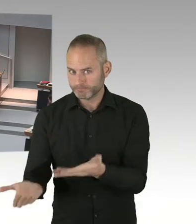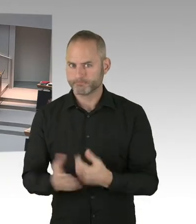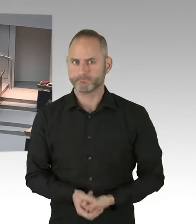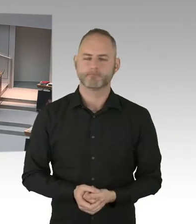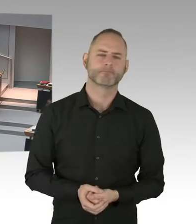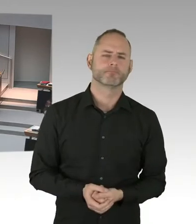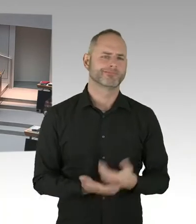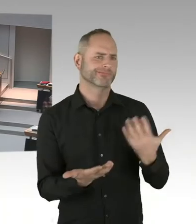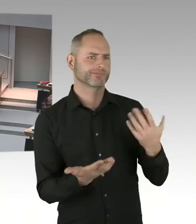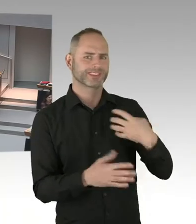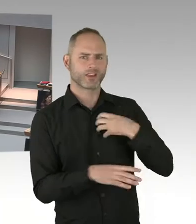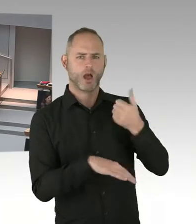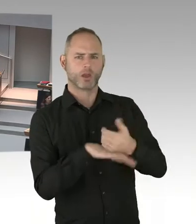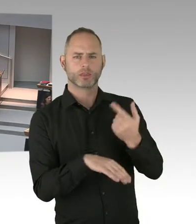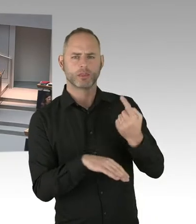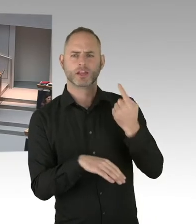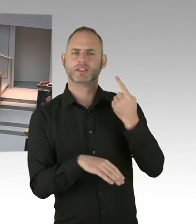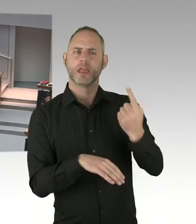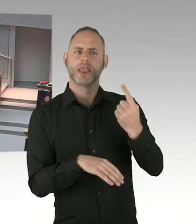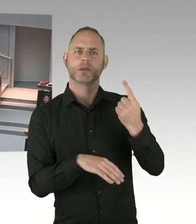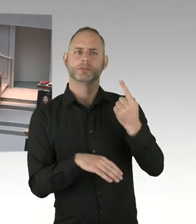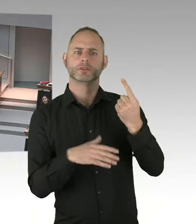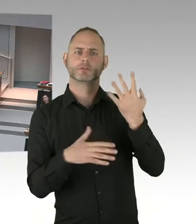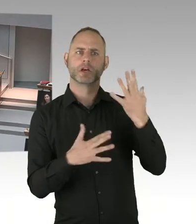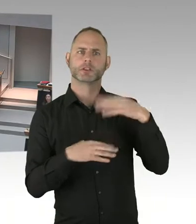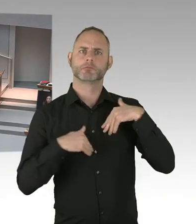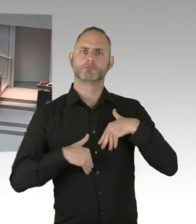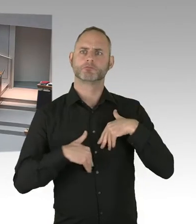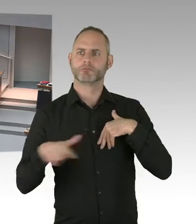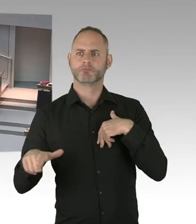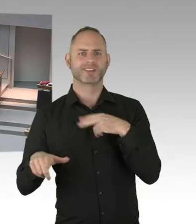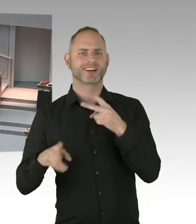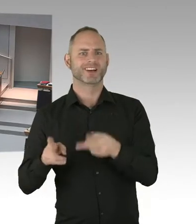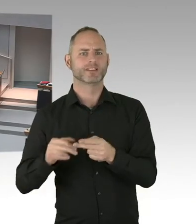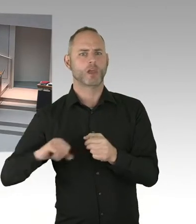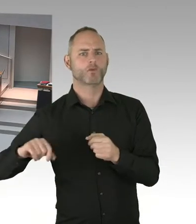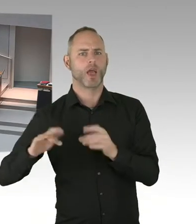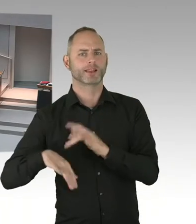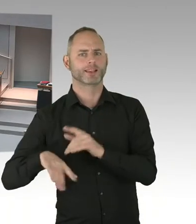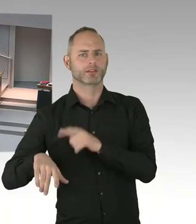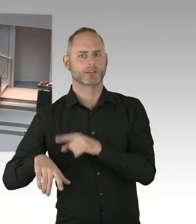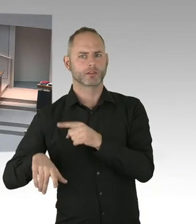(Präsidium) Die zweite Nachfrage geht an den Abgeordneten Wansner, bitte schön. Sie haben das Wort. (Sprecherwechsel) Danke, Frau Präsidentin,